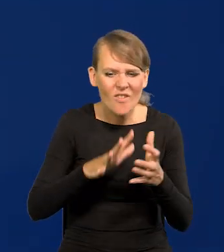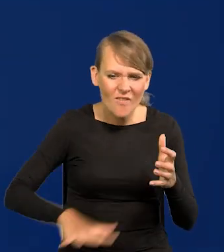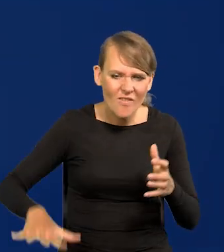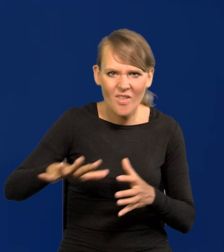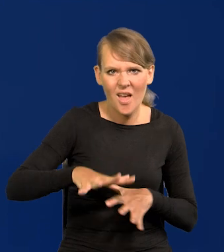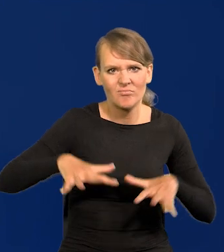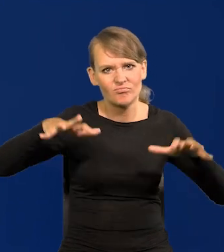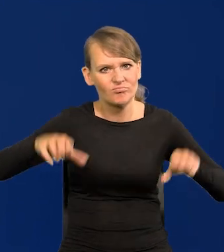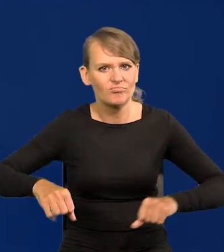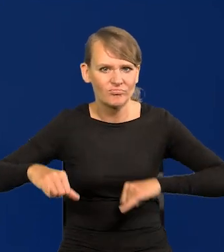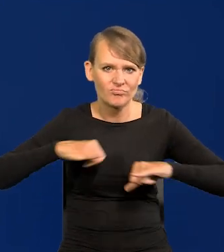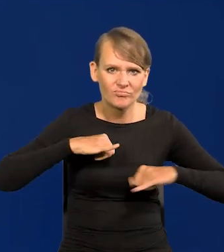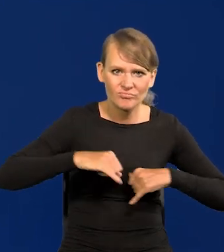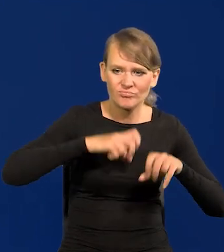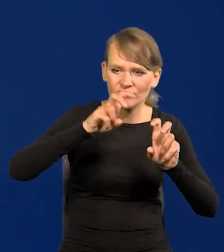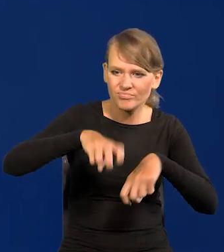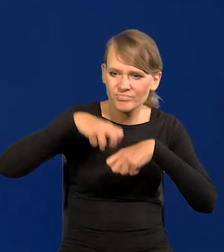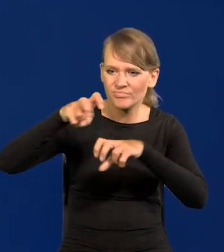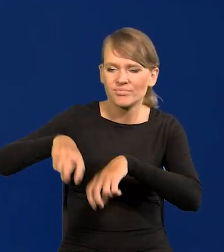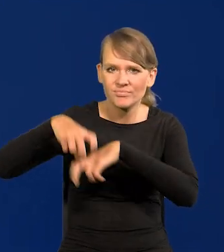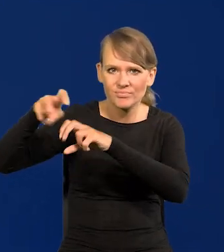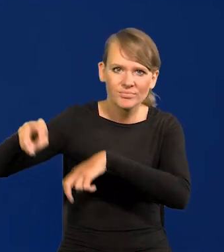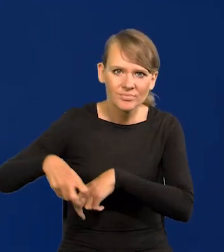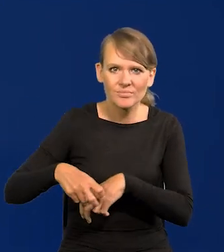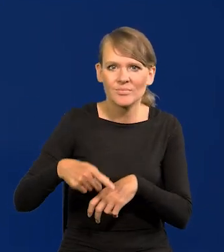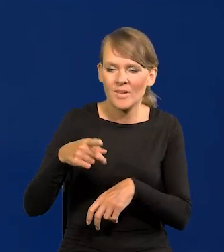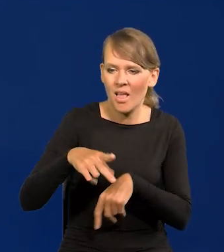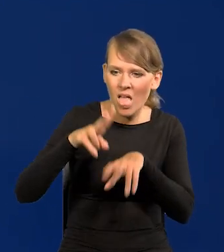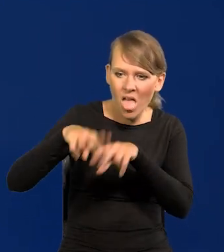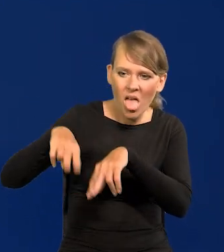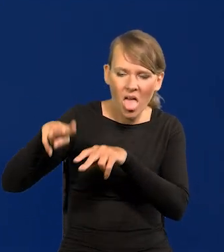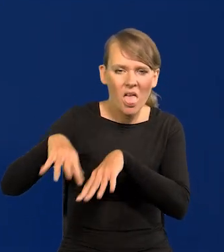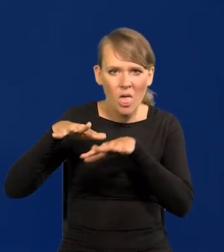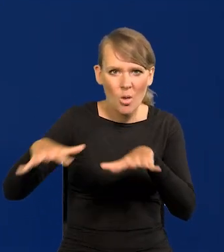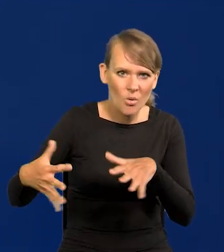wyzyskiwały, ciągnęły nadwyżkę ze znacznych części świata.